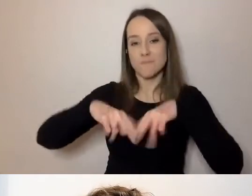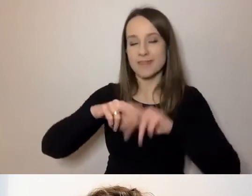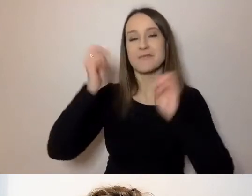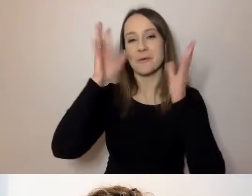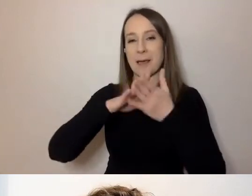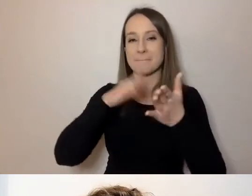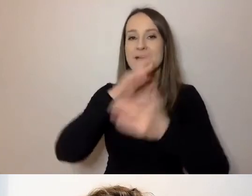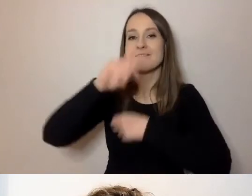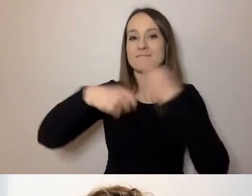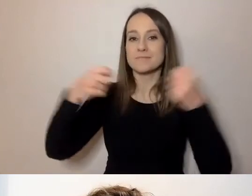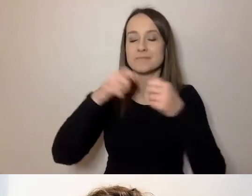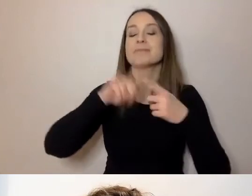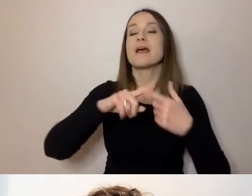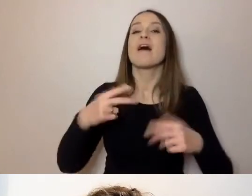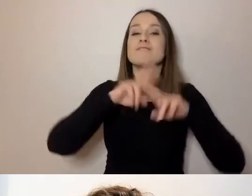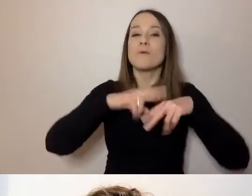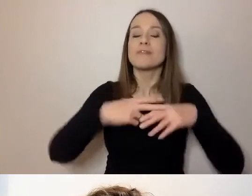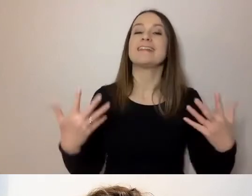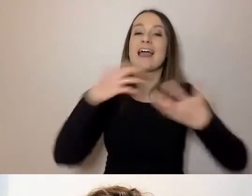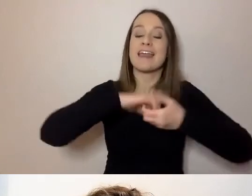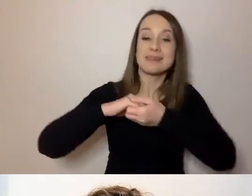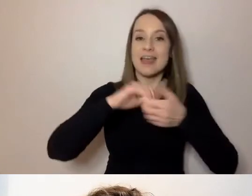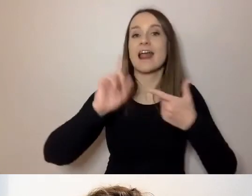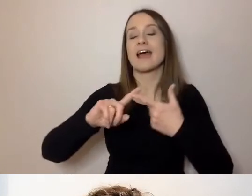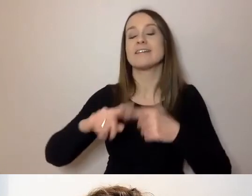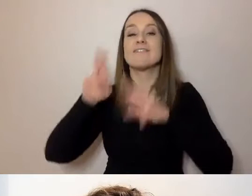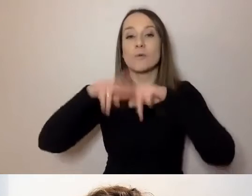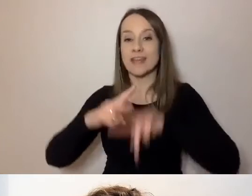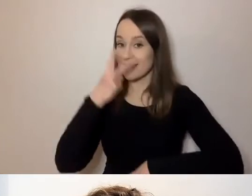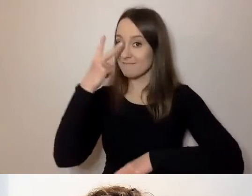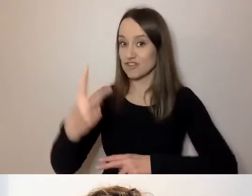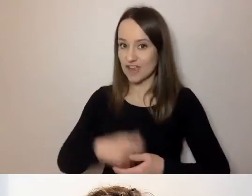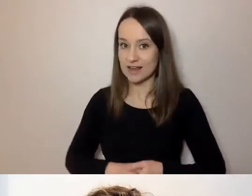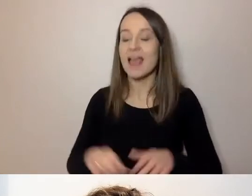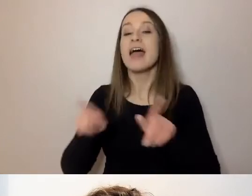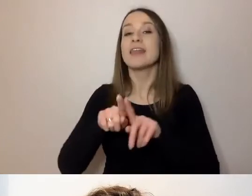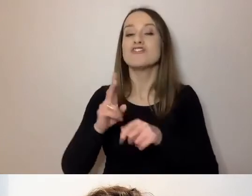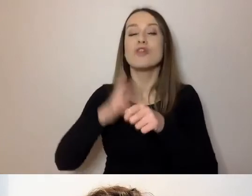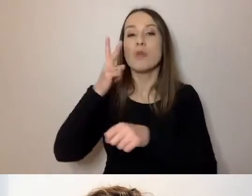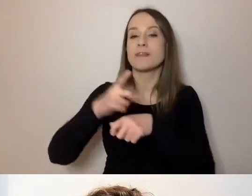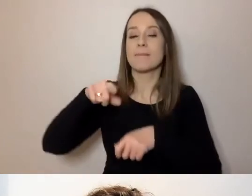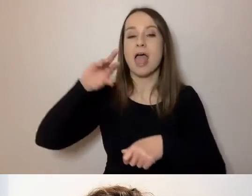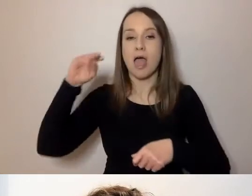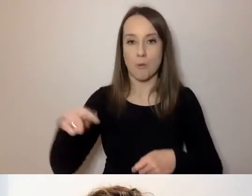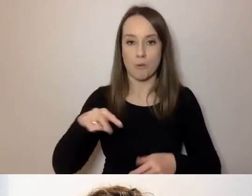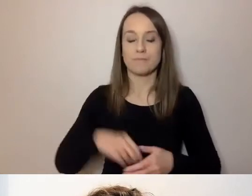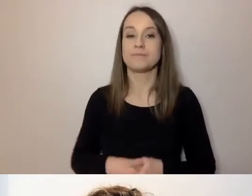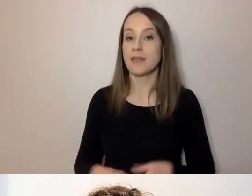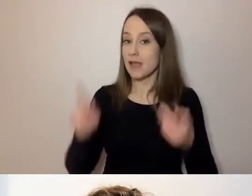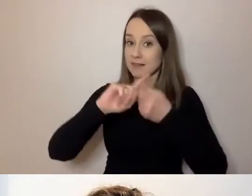we współpracy z Fundacją Integracja, Fundacją Widzialni i Dostępni.eu. Spotkanie online jest realizowane